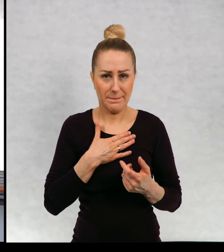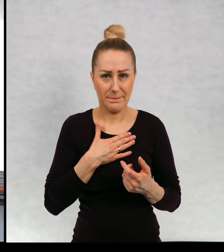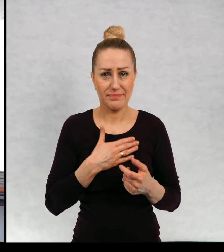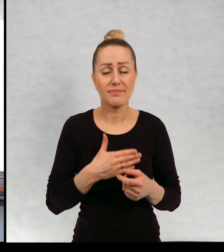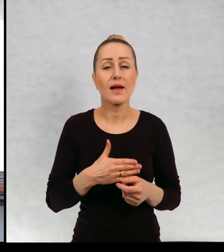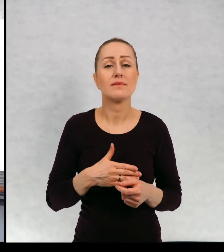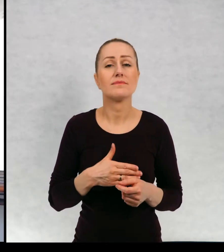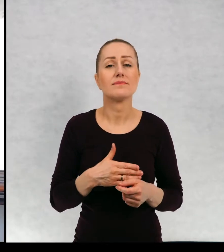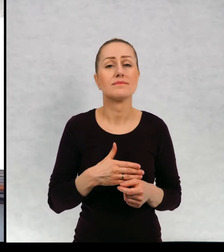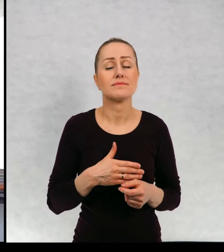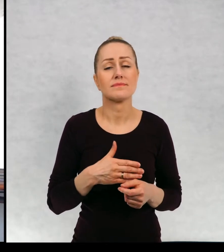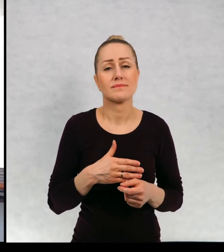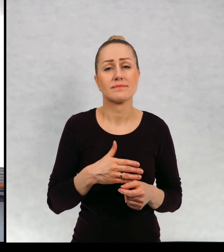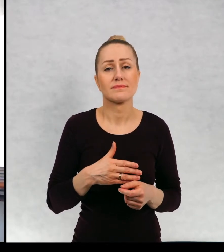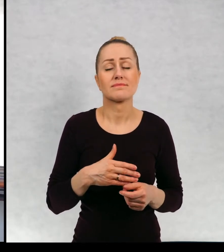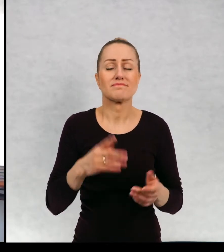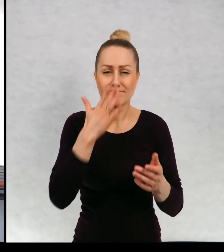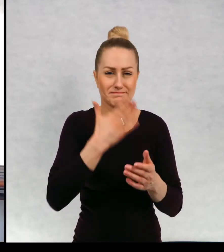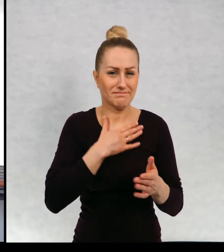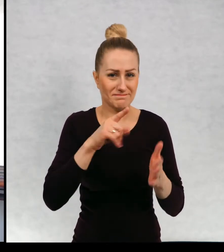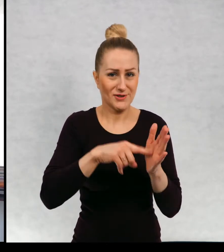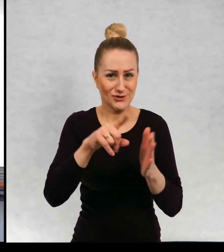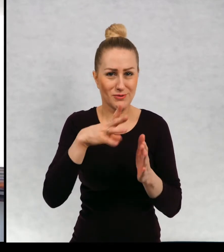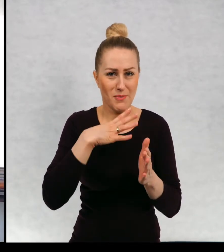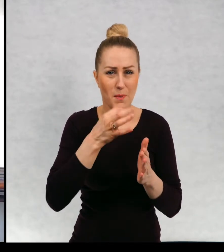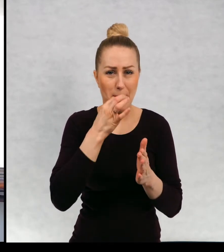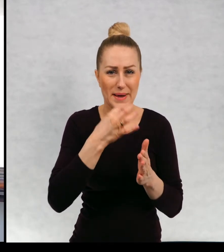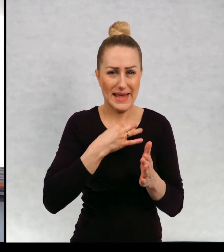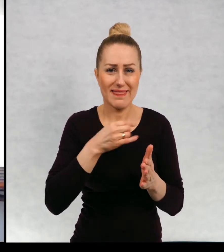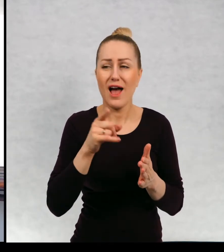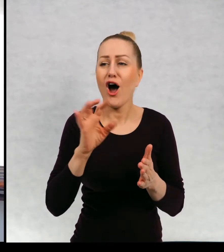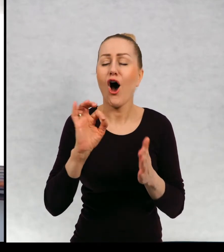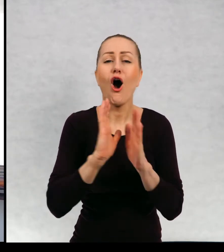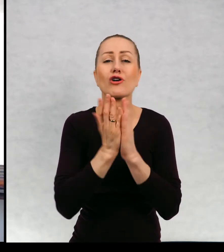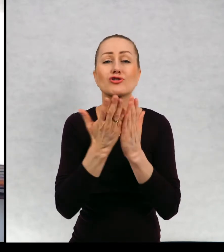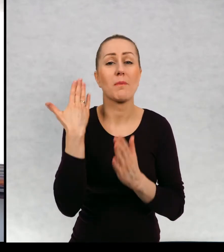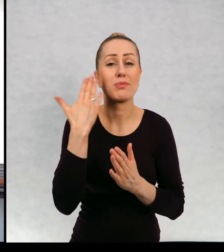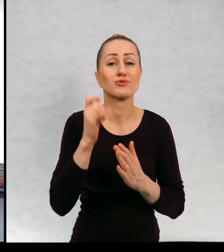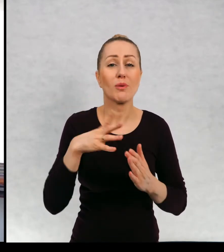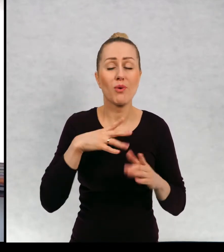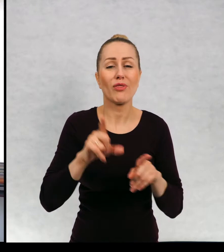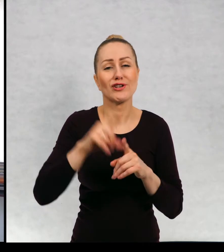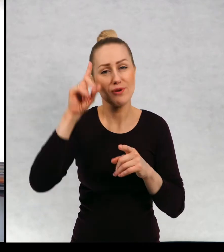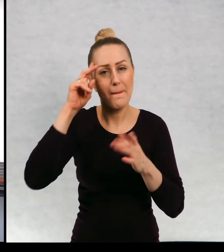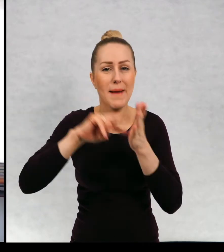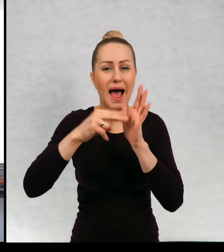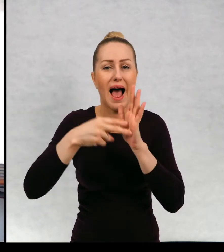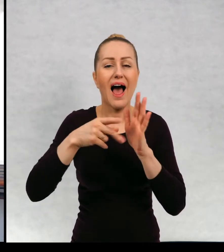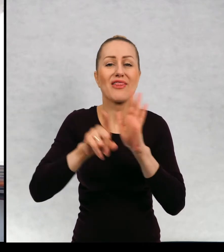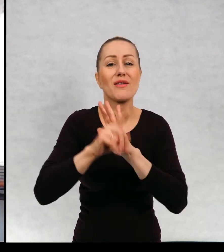Zwykle też pytania były właśnie o ostatnią książkę, o plany na przyszłość. Tutaj zresztą